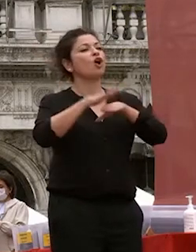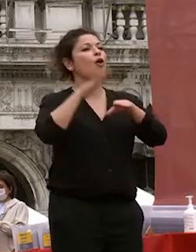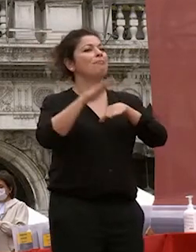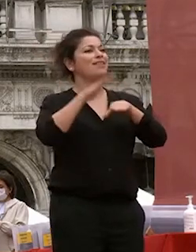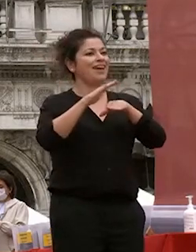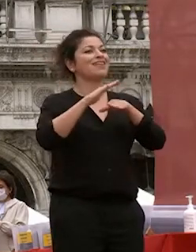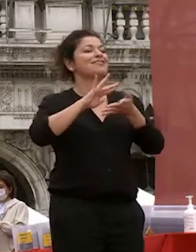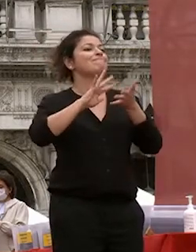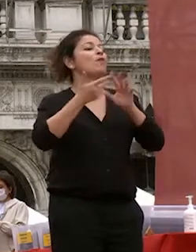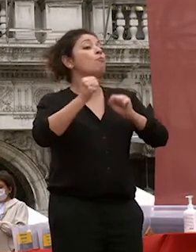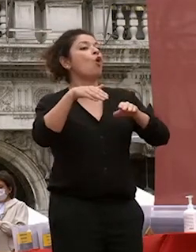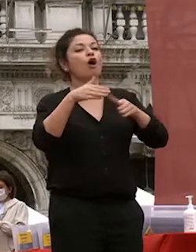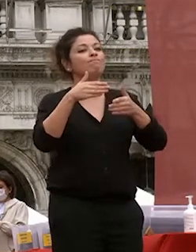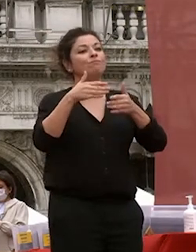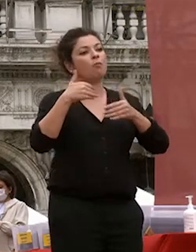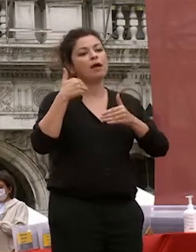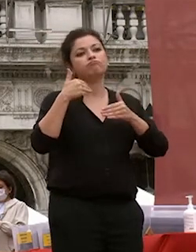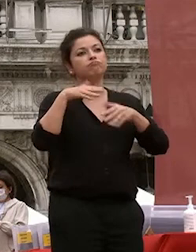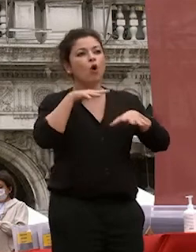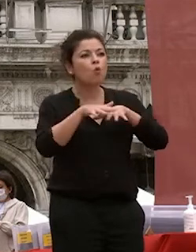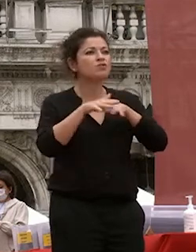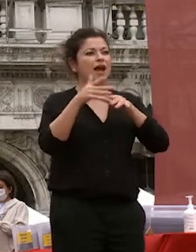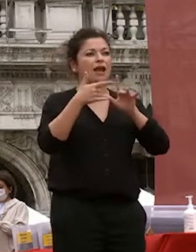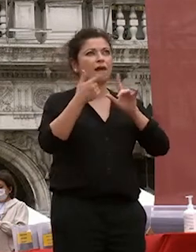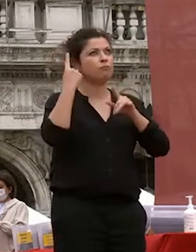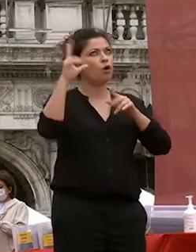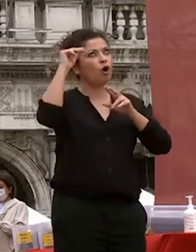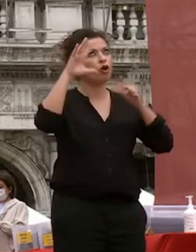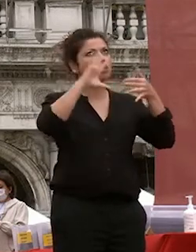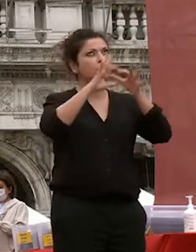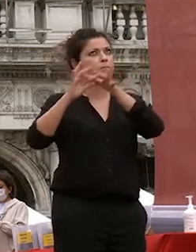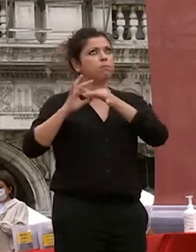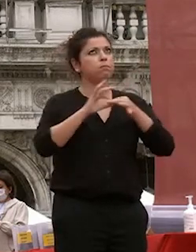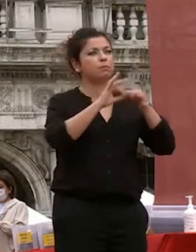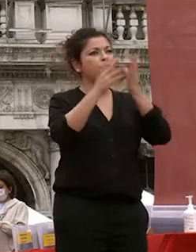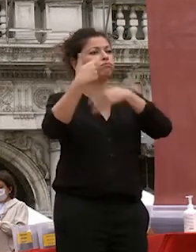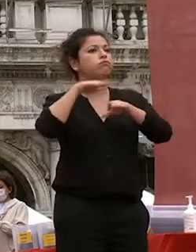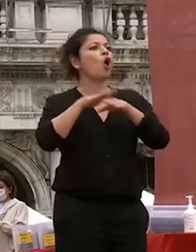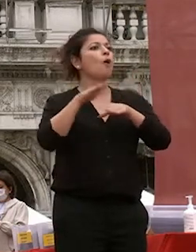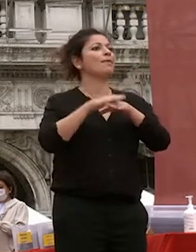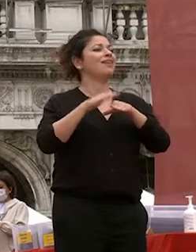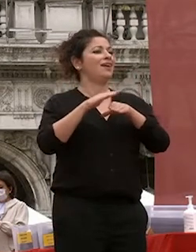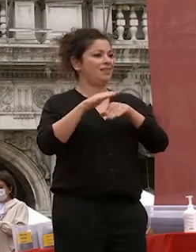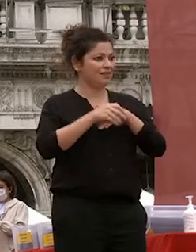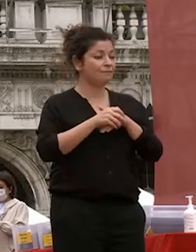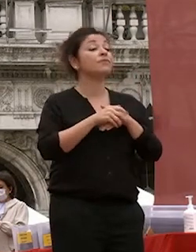dei modi sapendo nel farle dialogare sapendo di trasformare sapendo nel far evolvere sapendo soprattutto conservare il senso